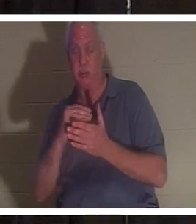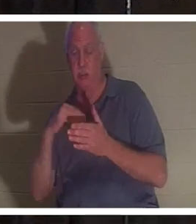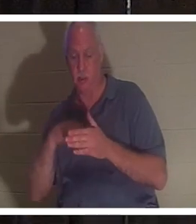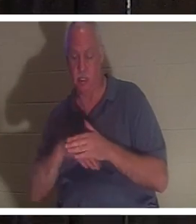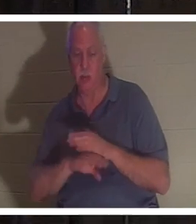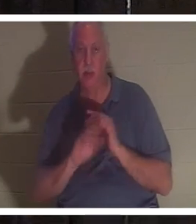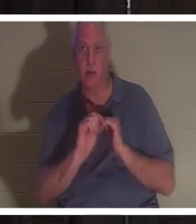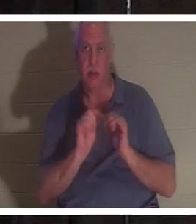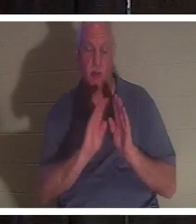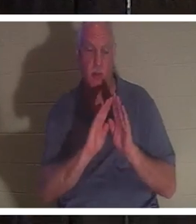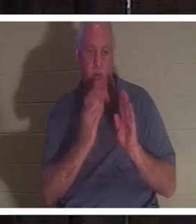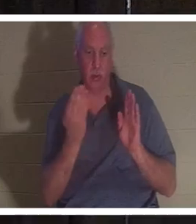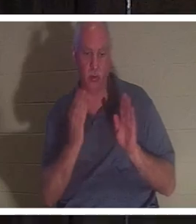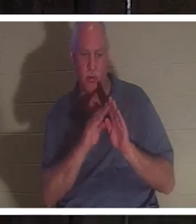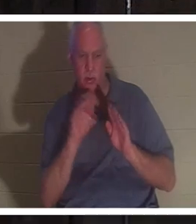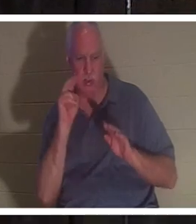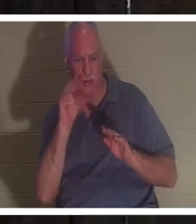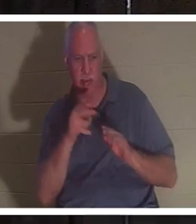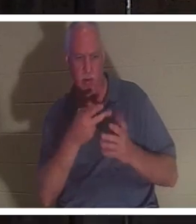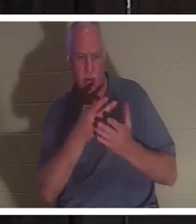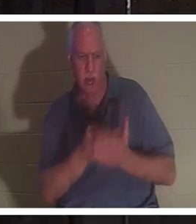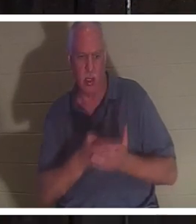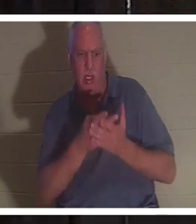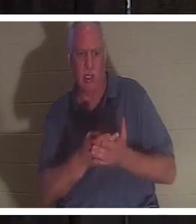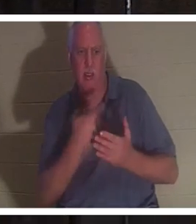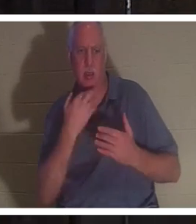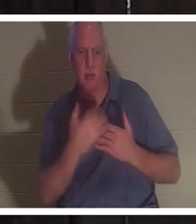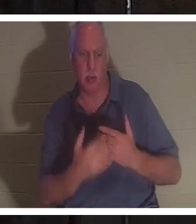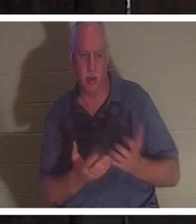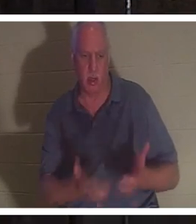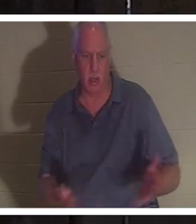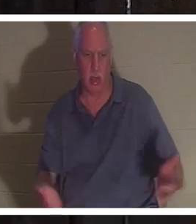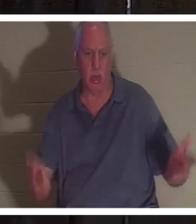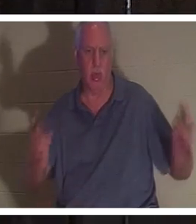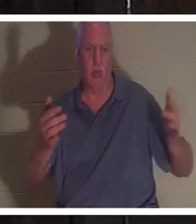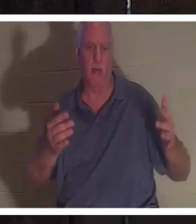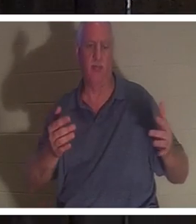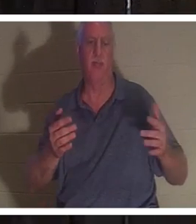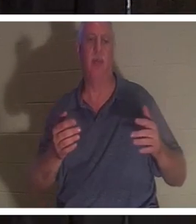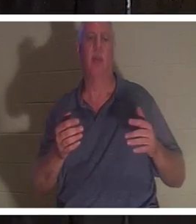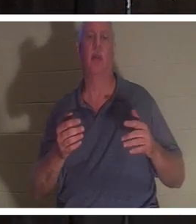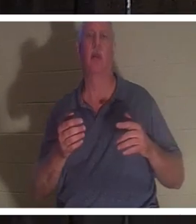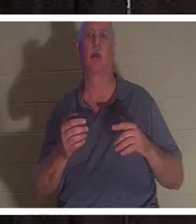ドアを押し開けると、そこで彼女が血だまりの中に横たわっているのが見えました。彼は彼女の脈拍を検査しましたが、脈拍はありませんでした。